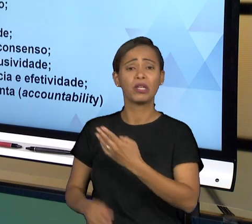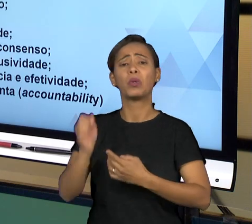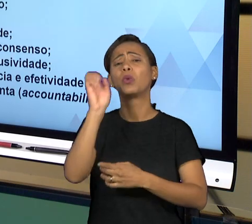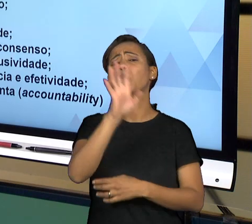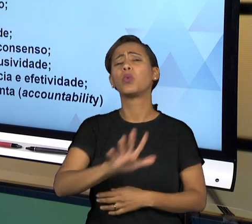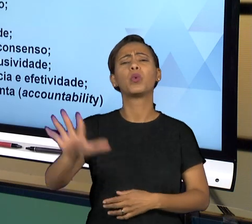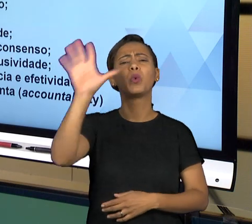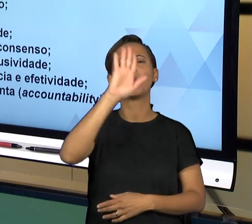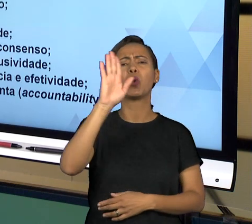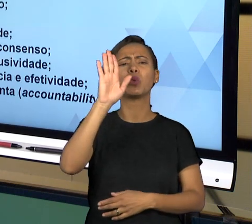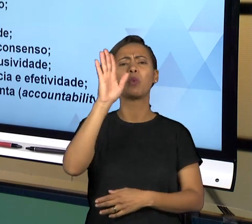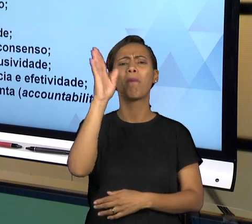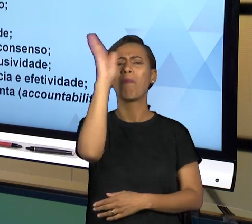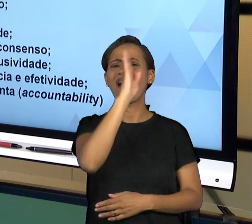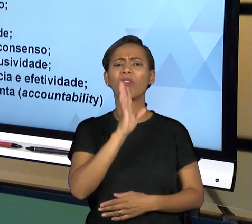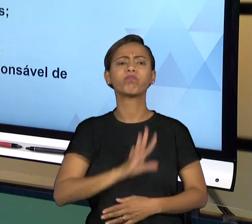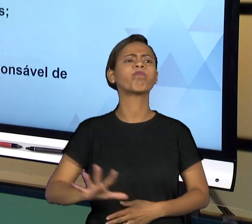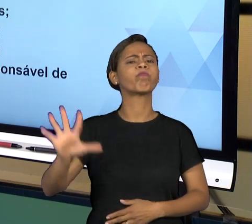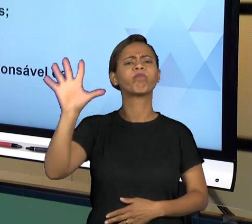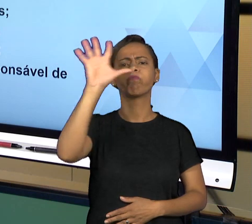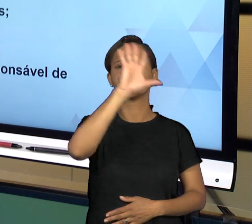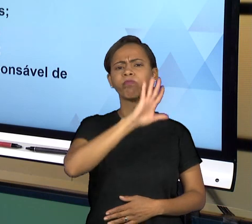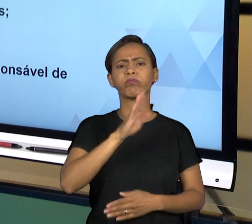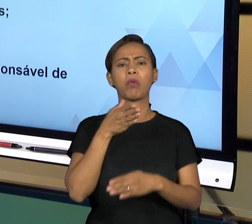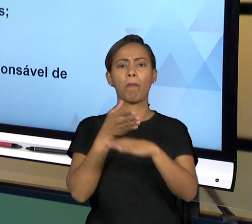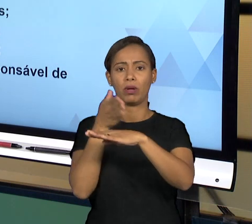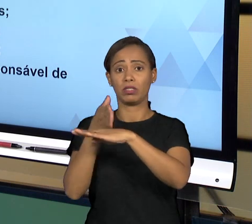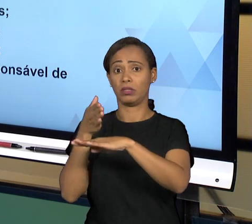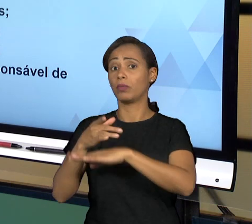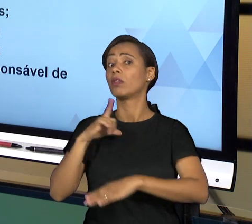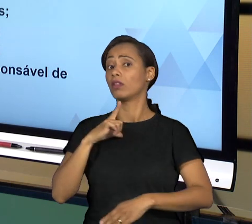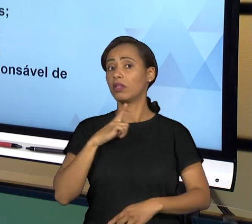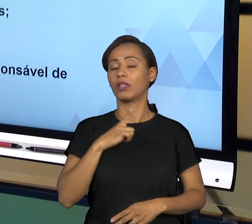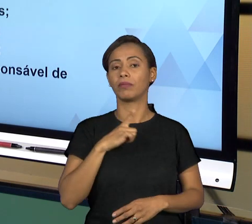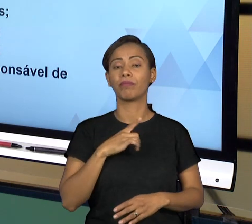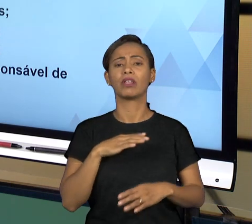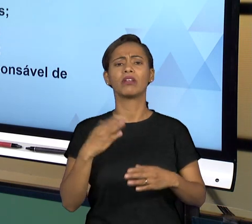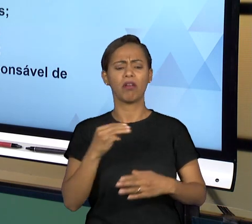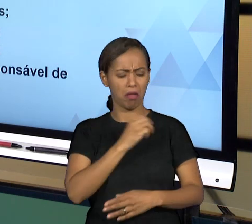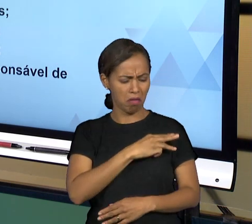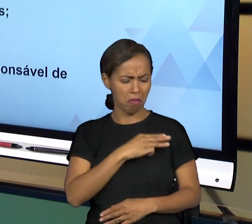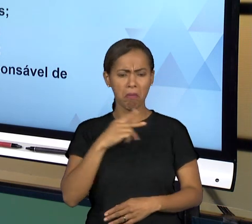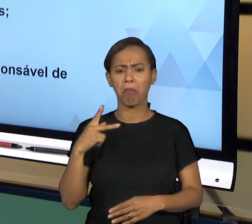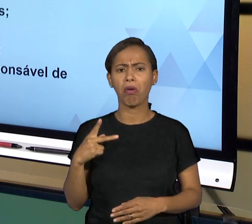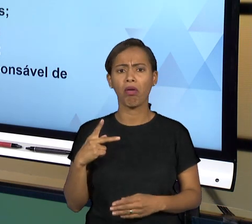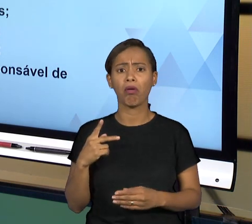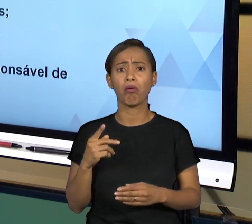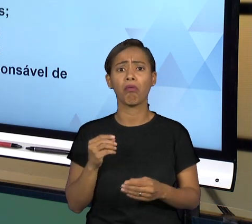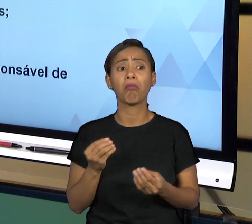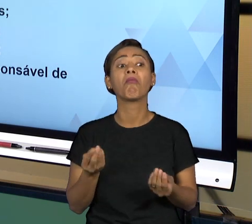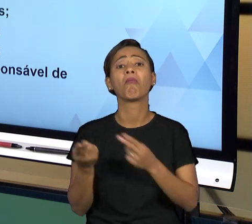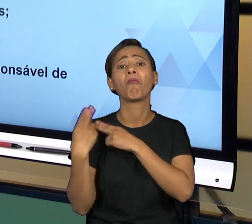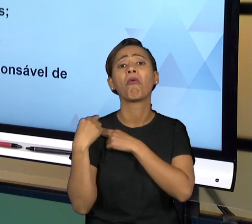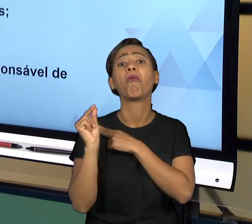DETERMINAÇÃO CONSTITUCIONAL TEM A FUNÇÃO DE CUSTOS LEGIS, O QUE É ISSO? ELE É O FISCAL DA